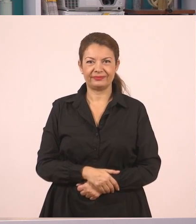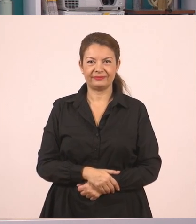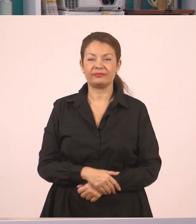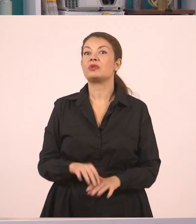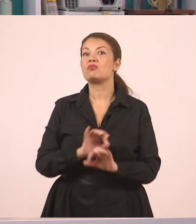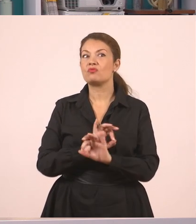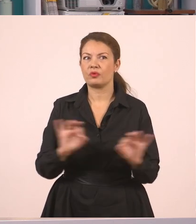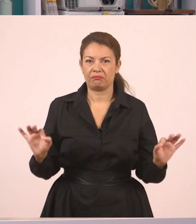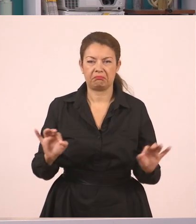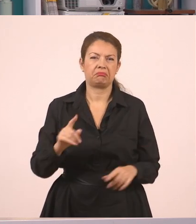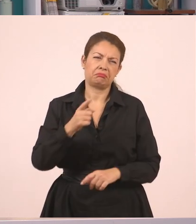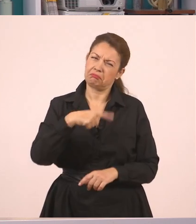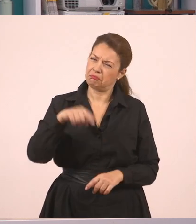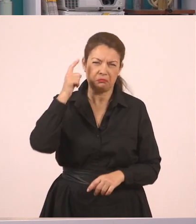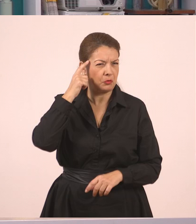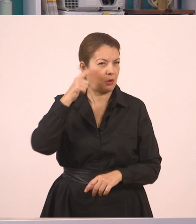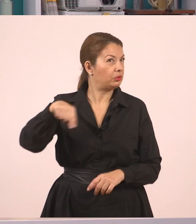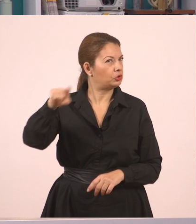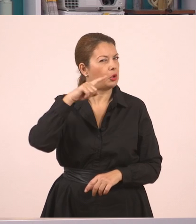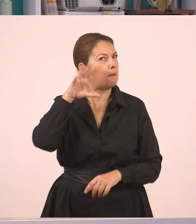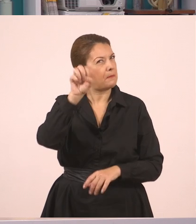Πιστεύω, παιδιά, να έχετε καταλάβει μέχρι εδώ τι γίνεται,